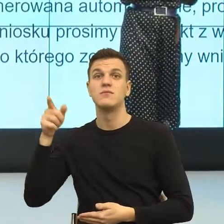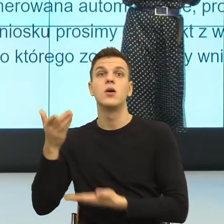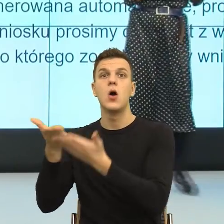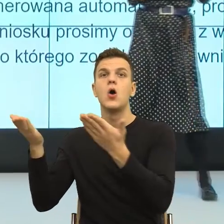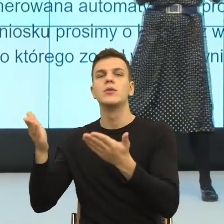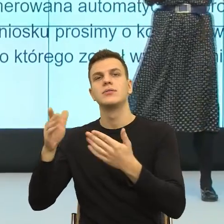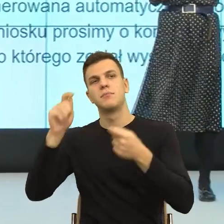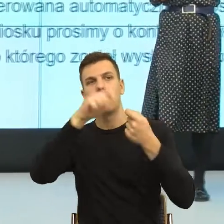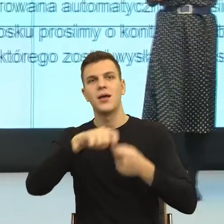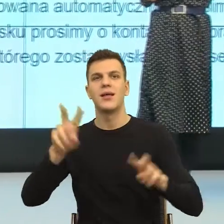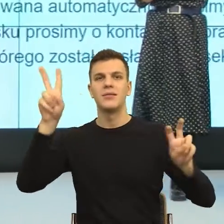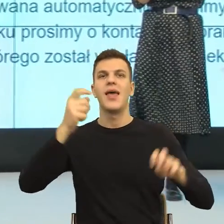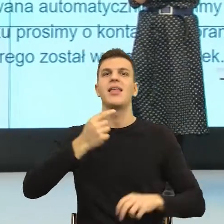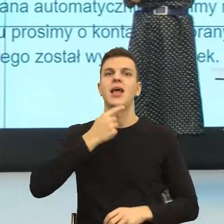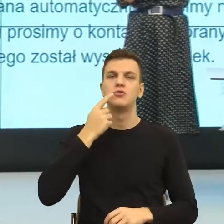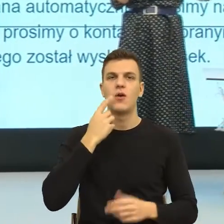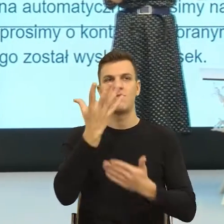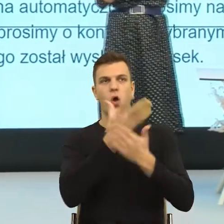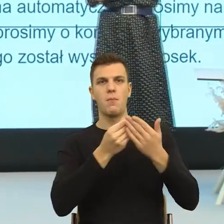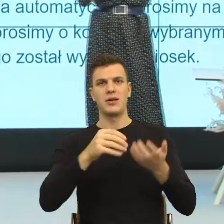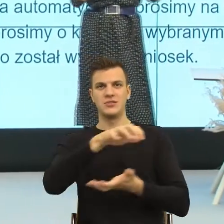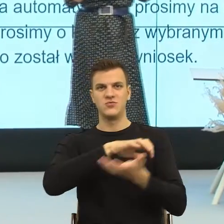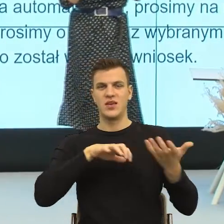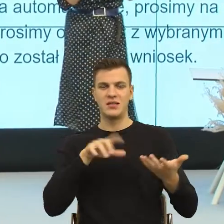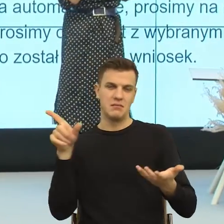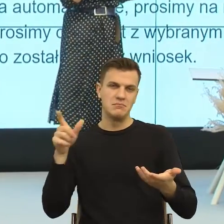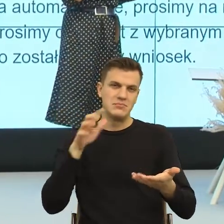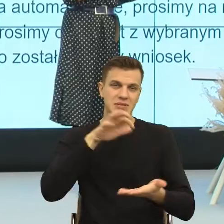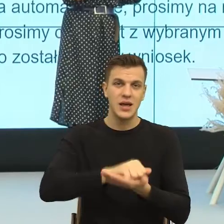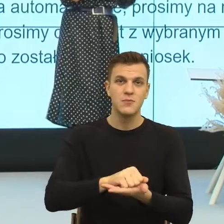czyli patrzymy, jak w codziennym użyciu pewne obrazy